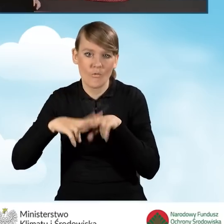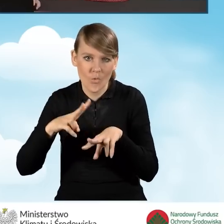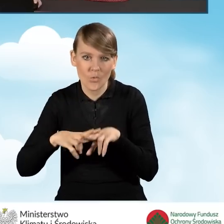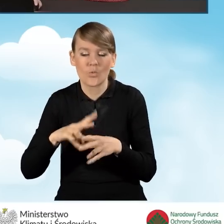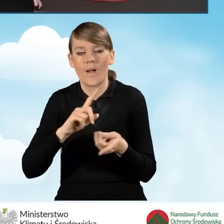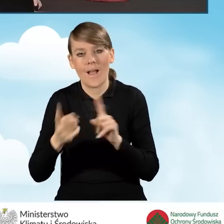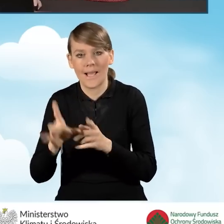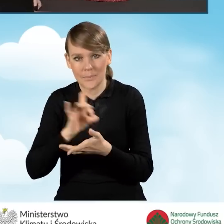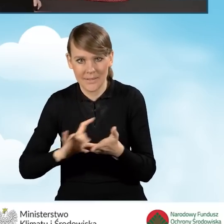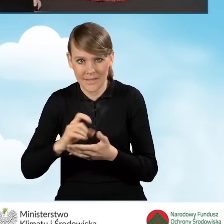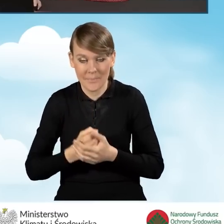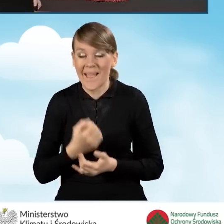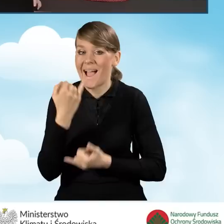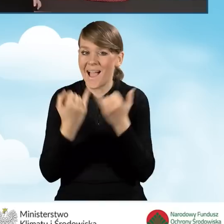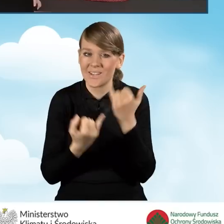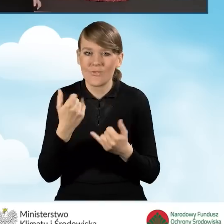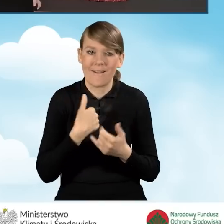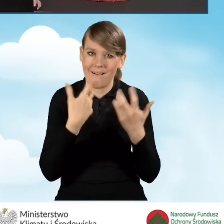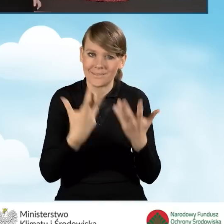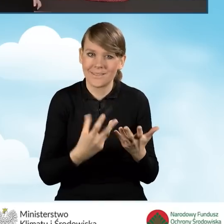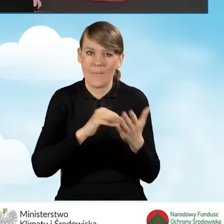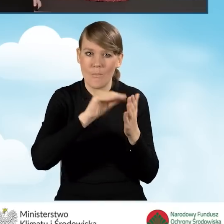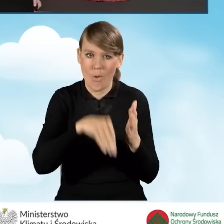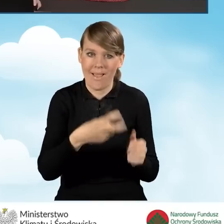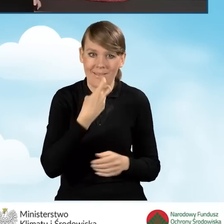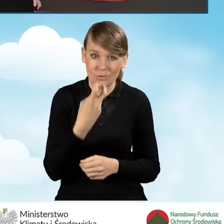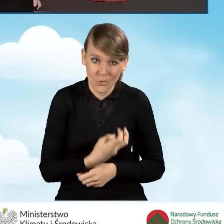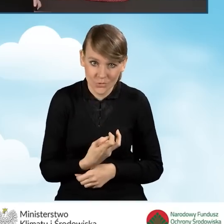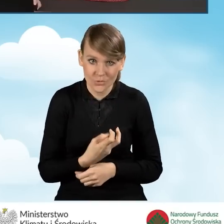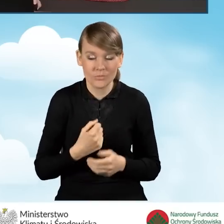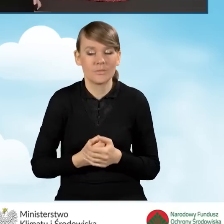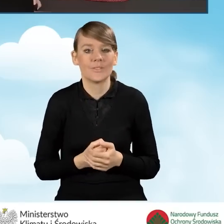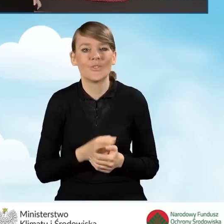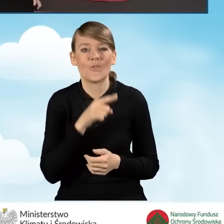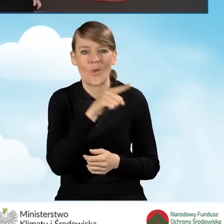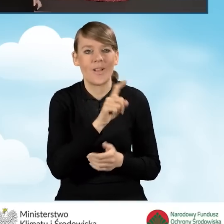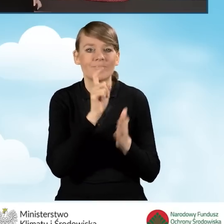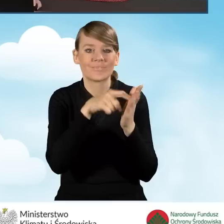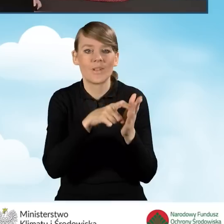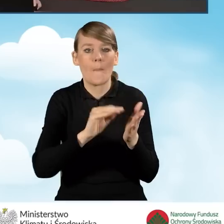Natomiast w sytuacji, kiedy jednak będziemy chcieć podpisać wniosek elektroniczny, wejdziemy znowu w ikonkę podpisz wniosek.